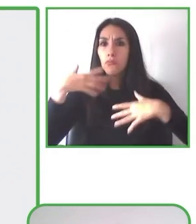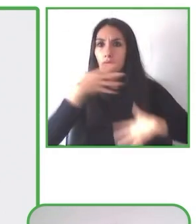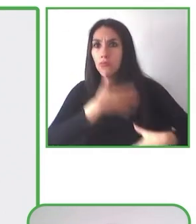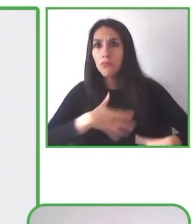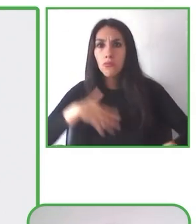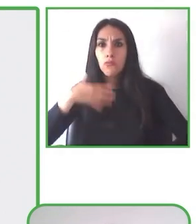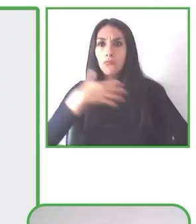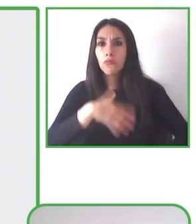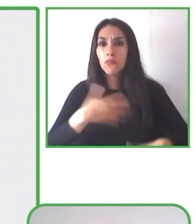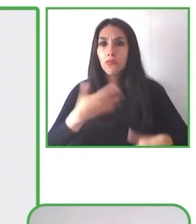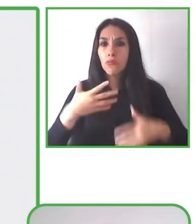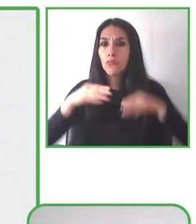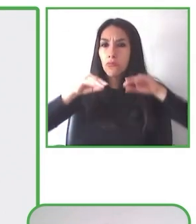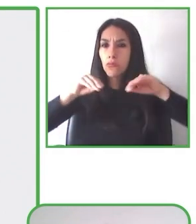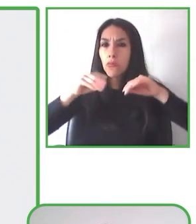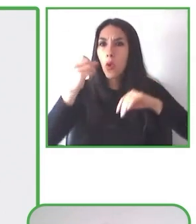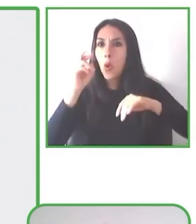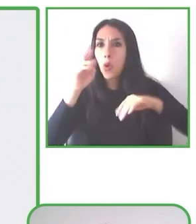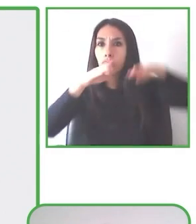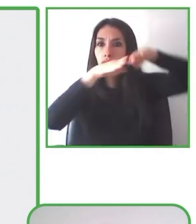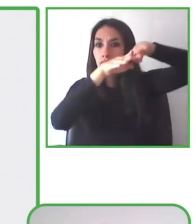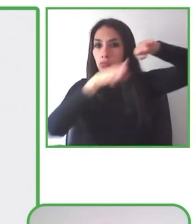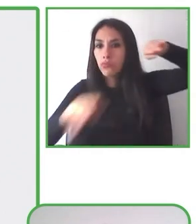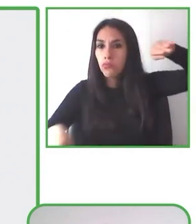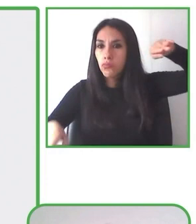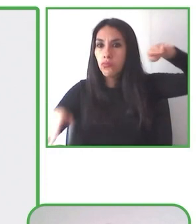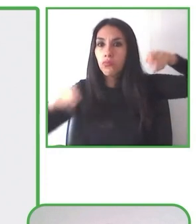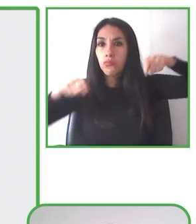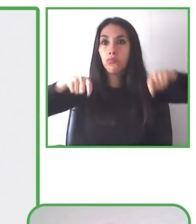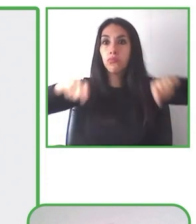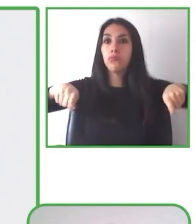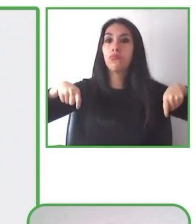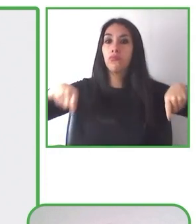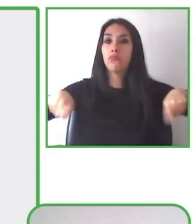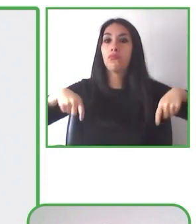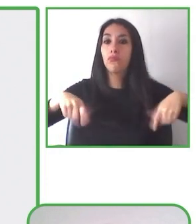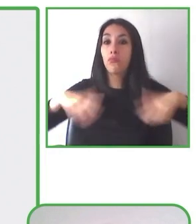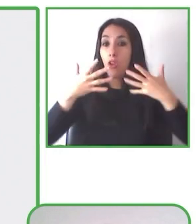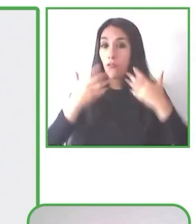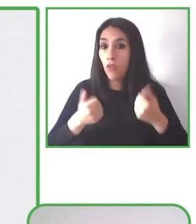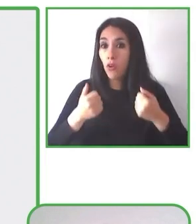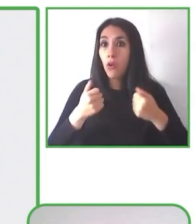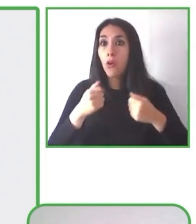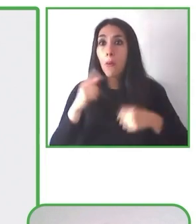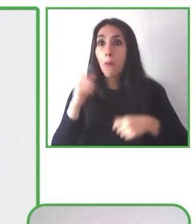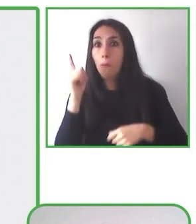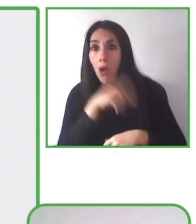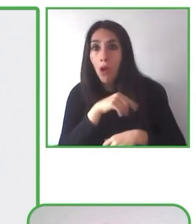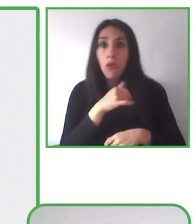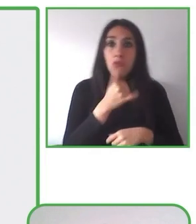libre. Incluye paseos inclusivos con nuestros monociclo o sillas de senderismo,